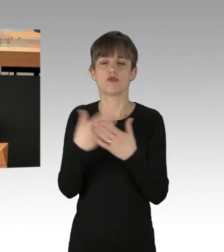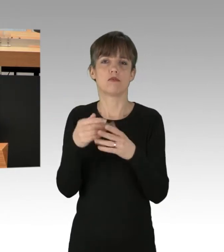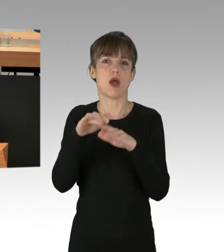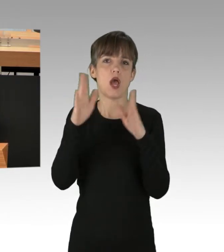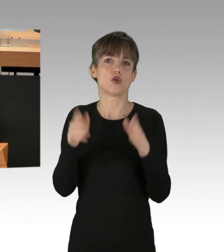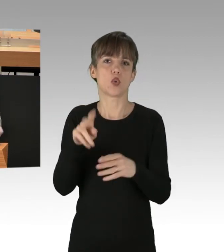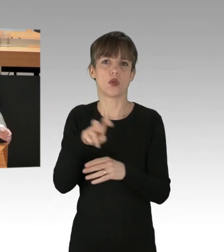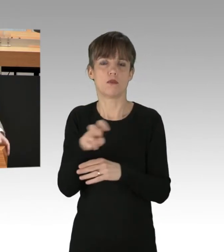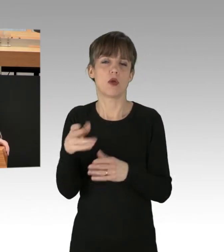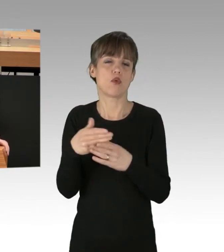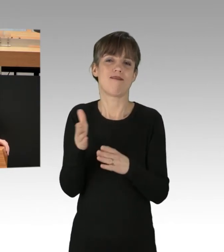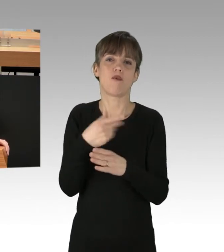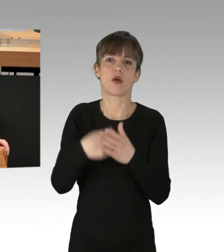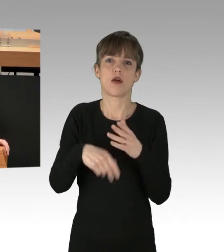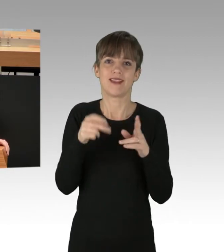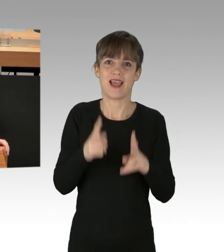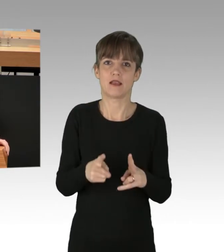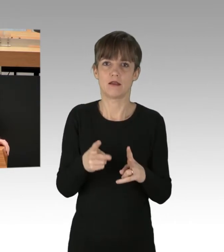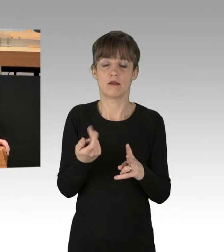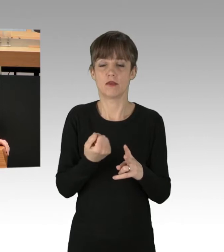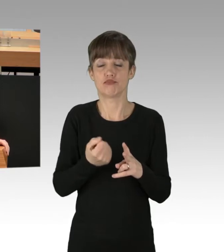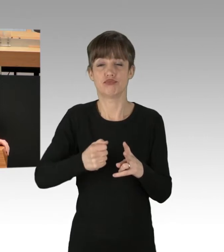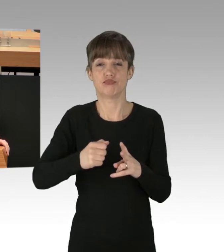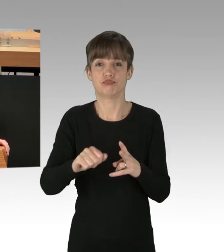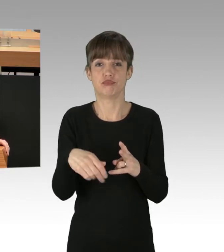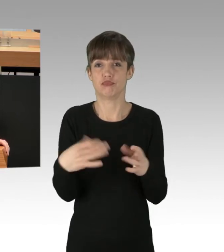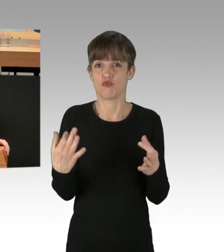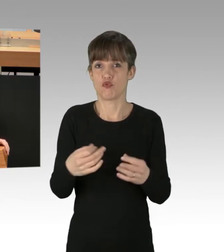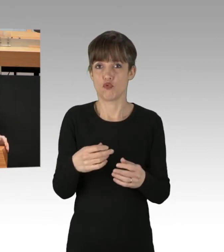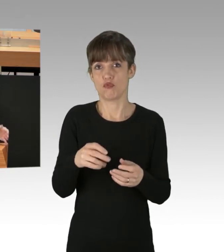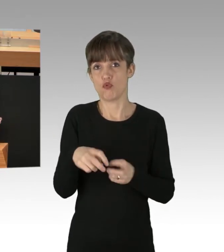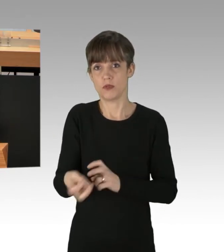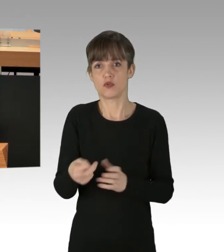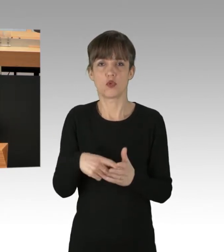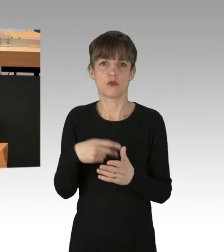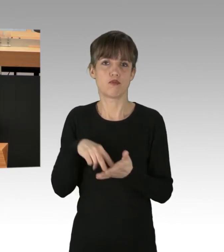oder Vorkaufsrechte massenhaft rechtswidrig ausüben, weil es Ihnen politisch gerade in den Kram passt, fragen sich doch viele Menschen,